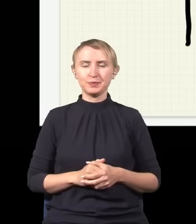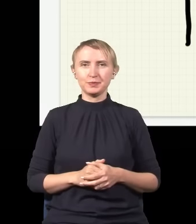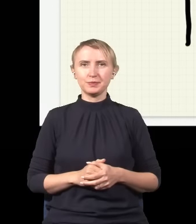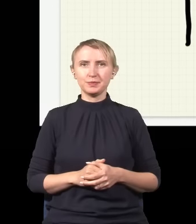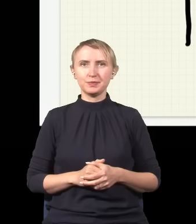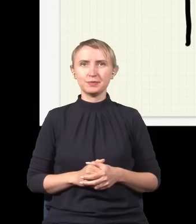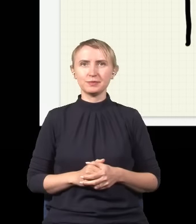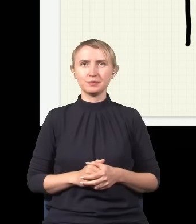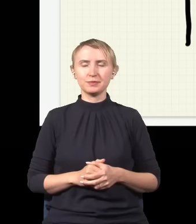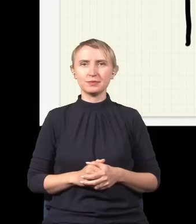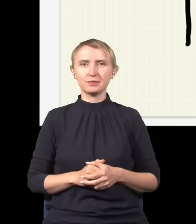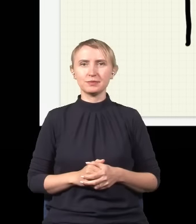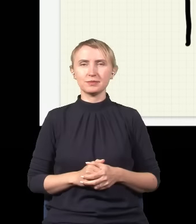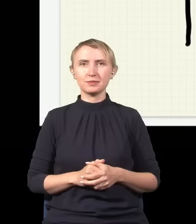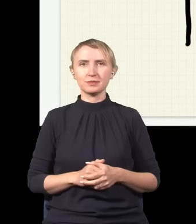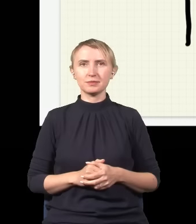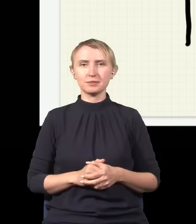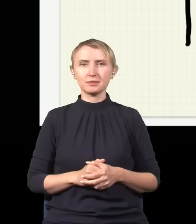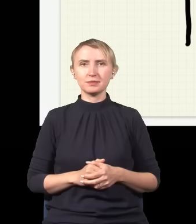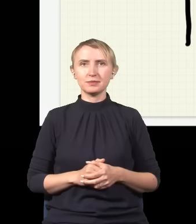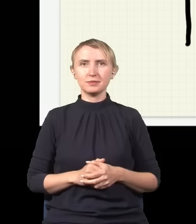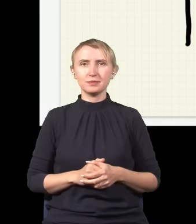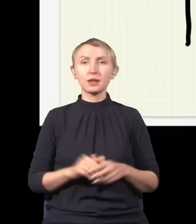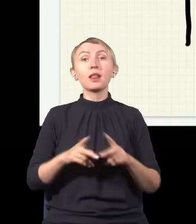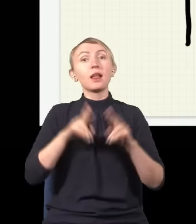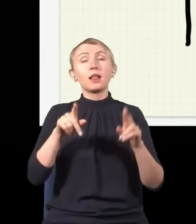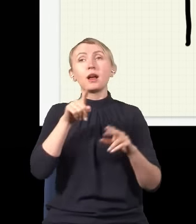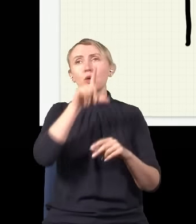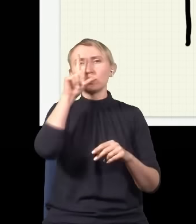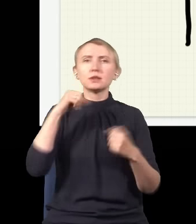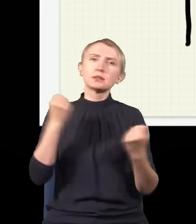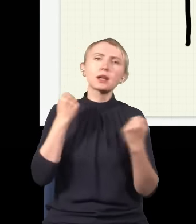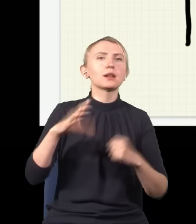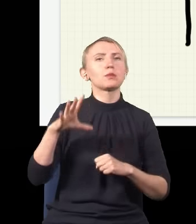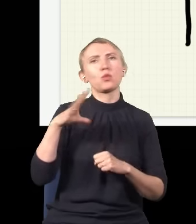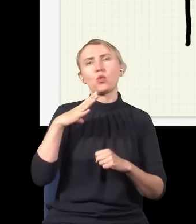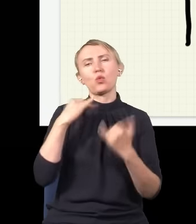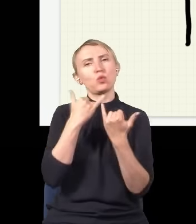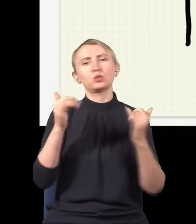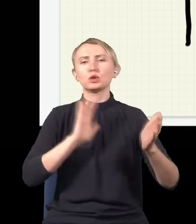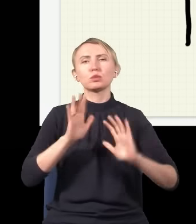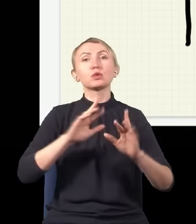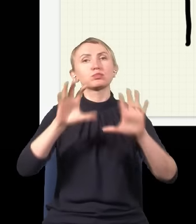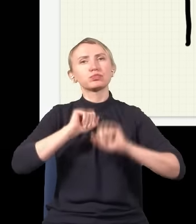No więc na tym etapie ludzie starali się na różne sposoby to zrozumieć.